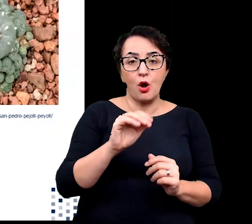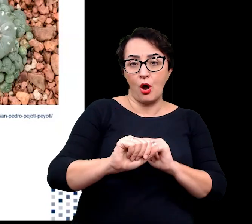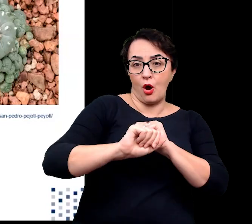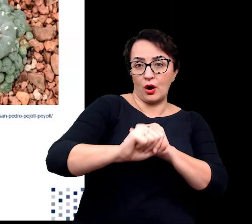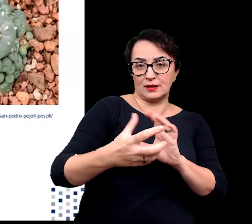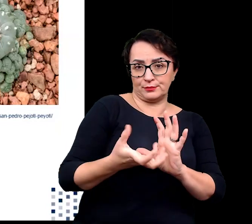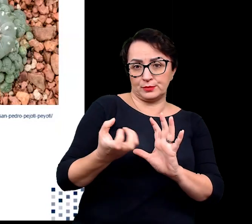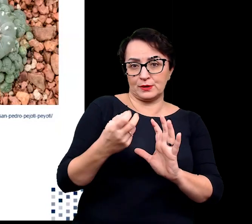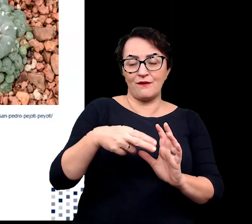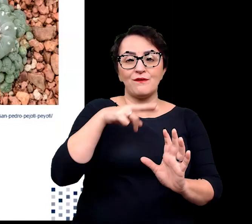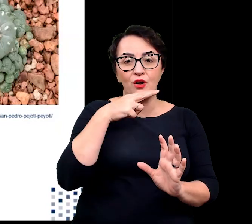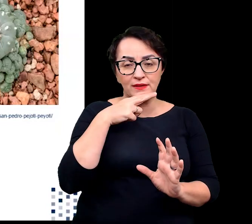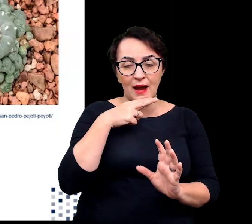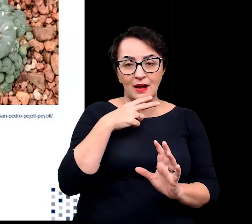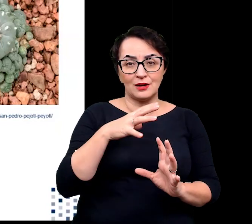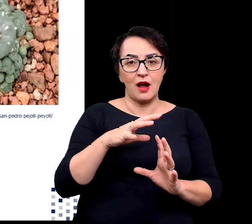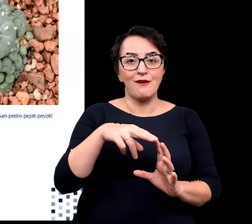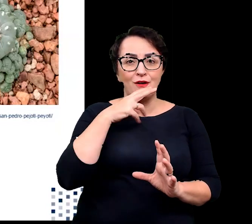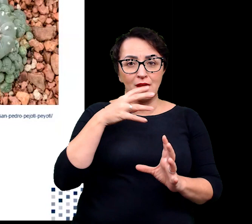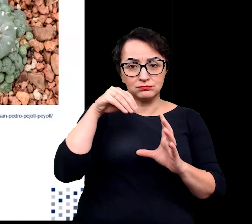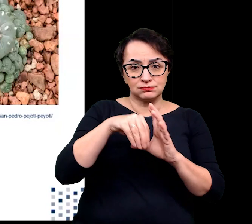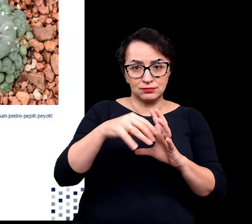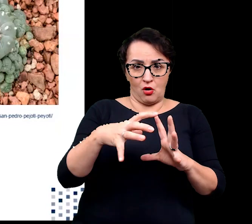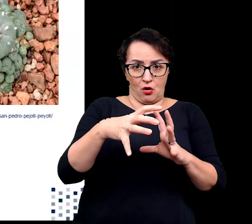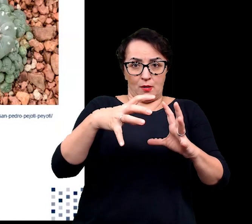przy maksymalnym wykorzystaniu objętości do gromadzenia wody.